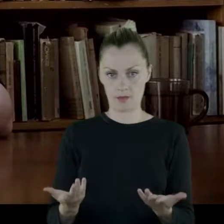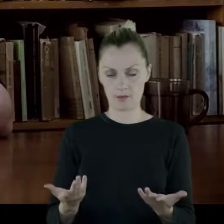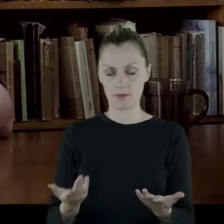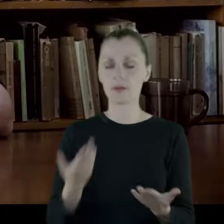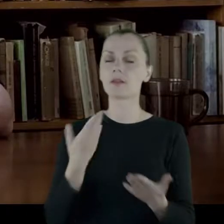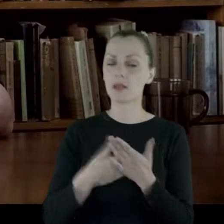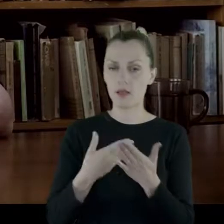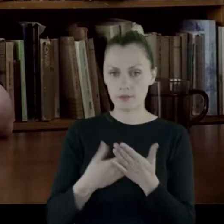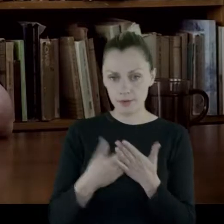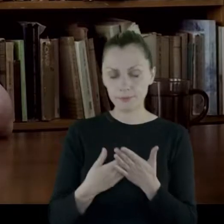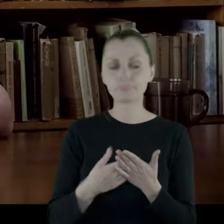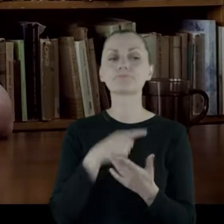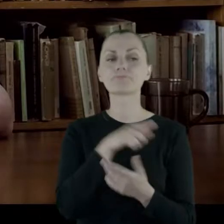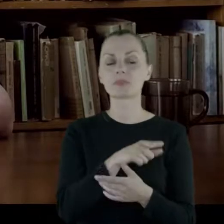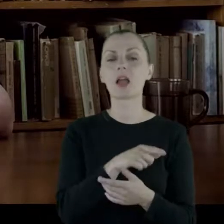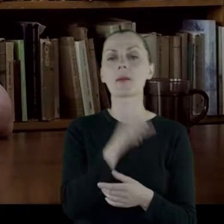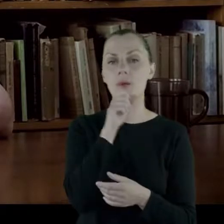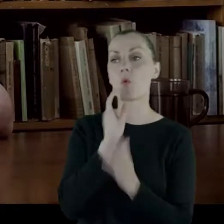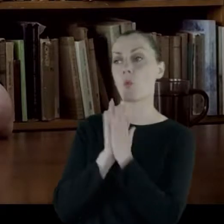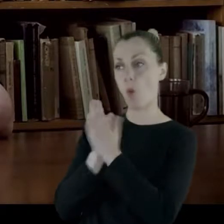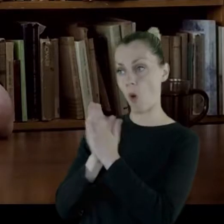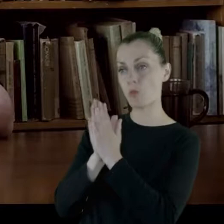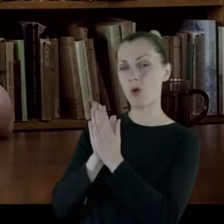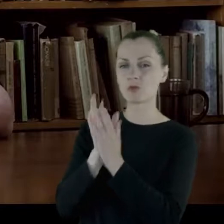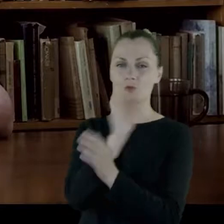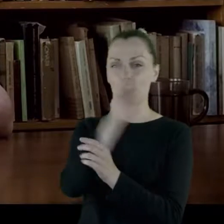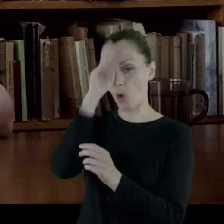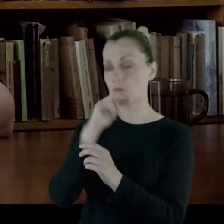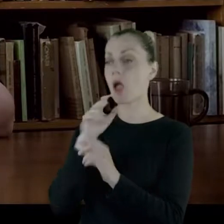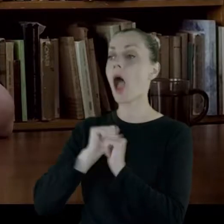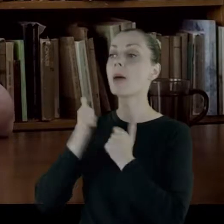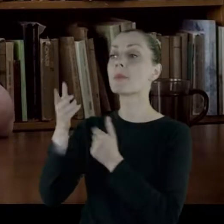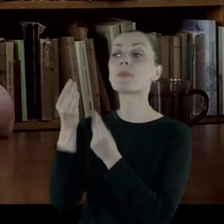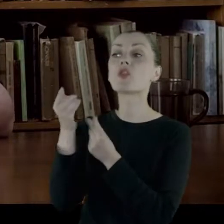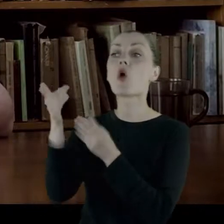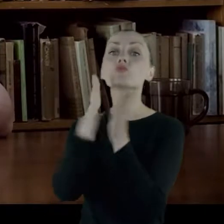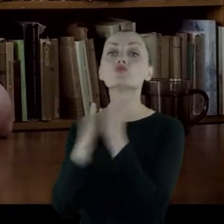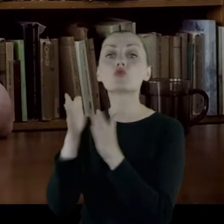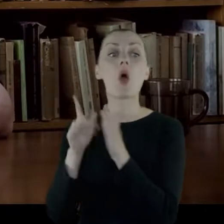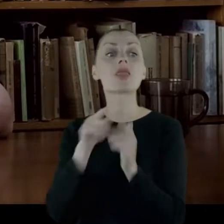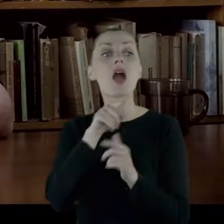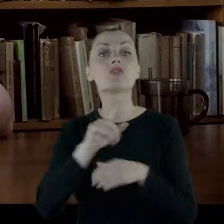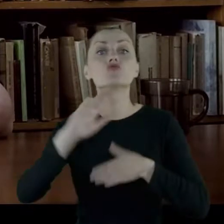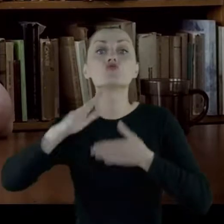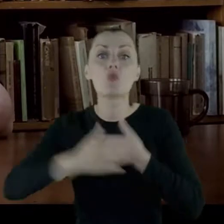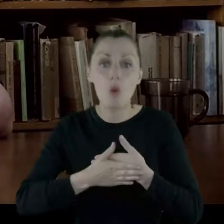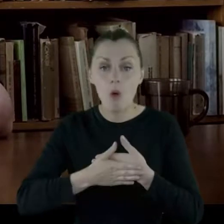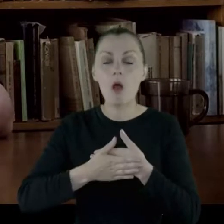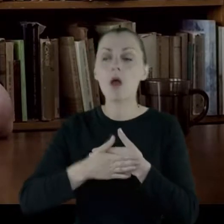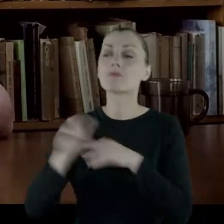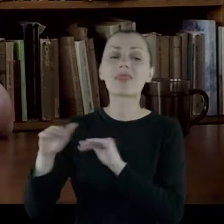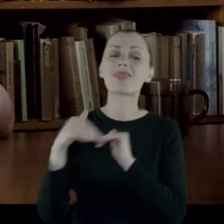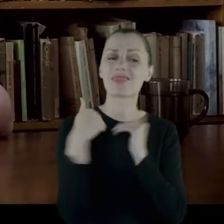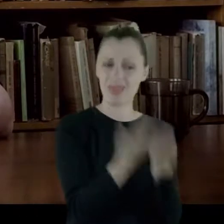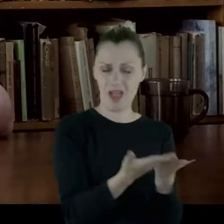W związku z tym poprosiła ojca żeby posag, który przygotował jej na to zamążpójście, dał jej do ręki